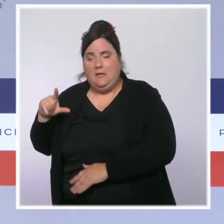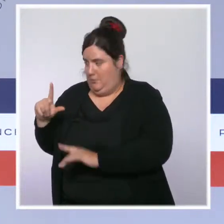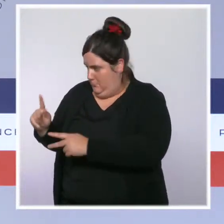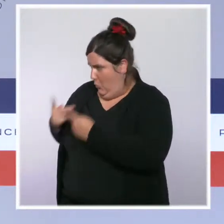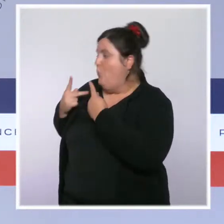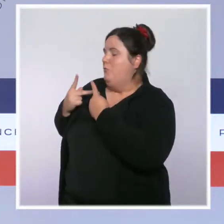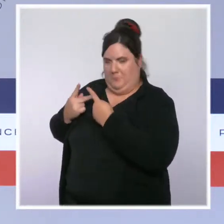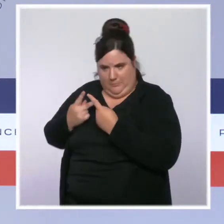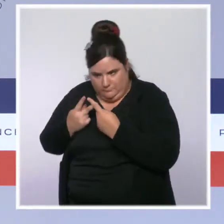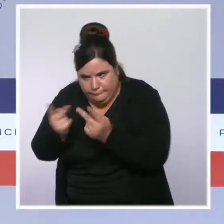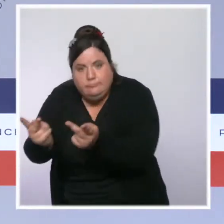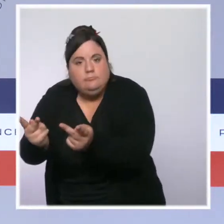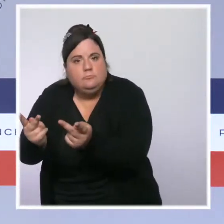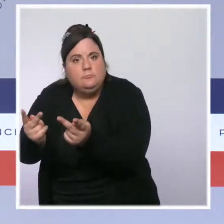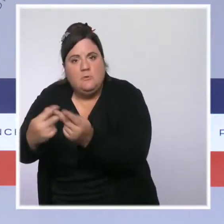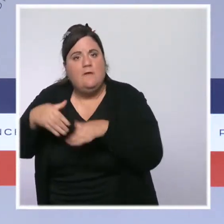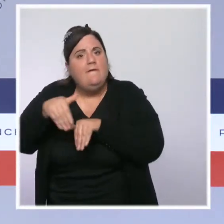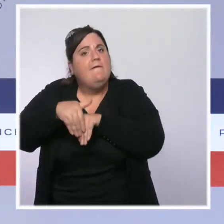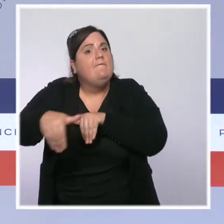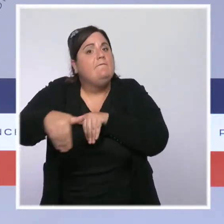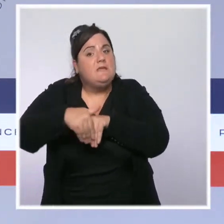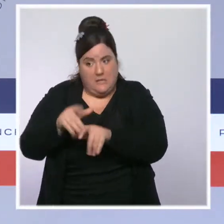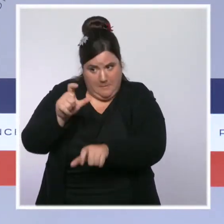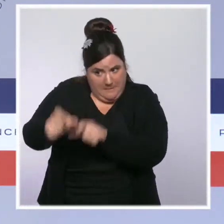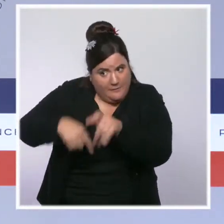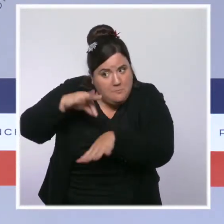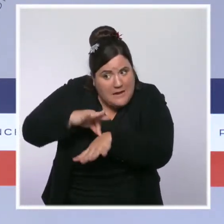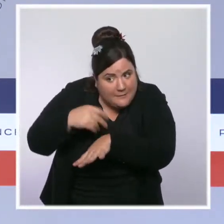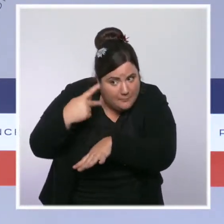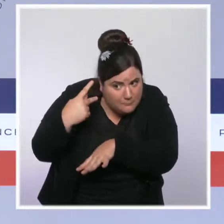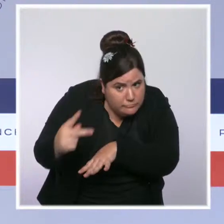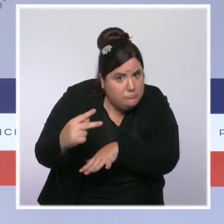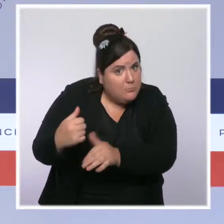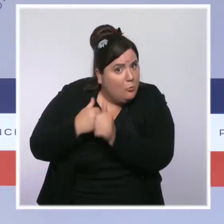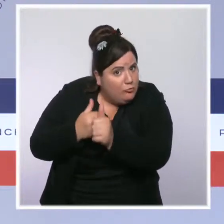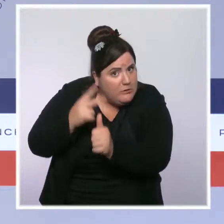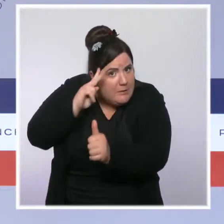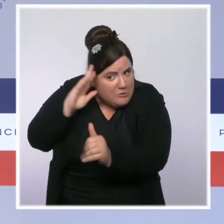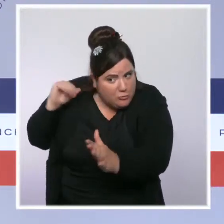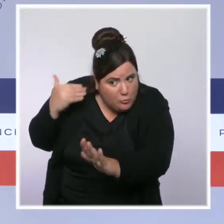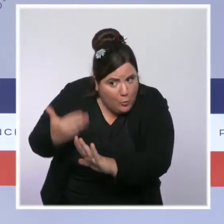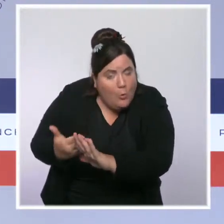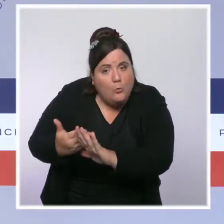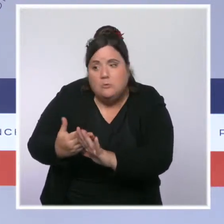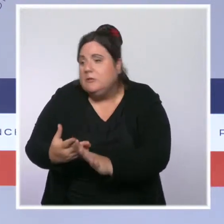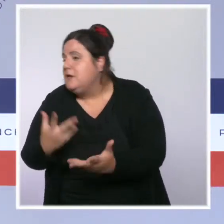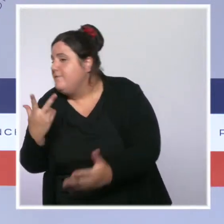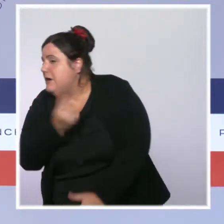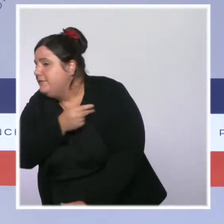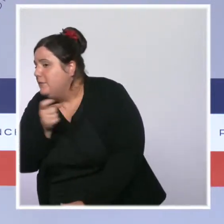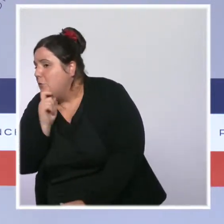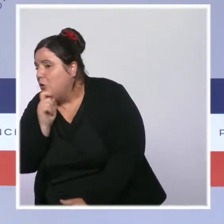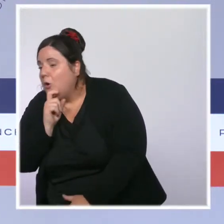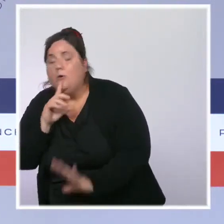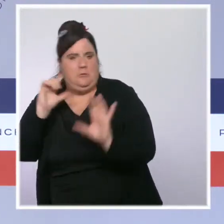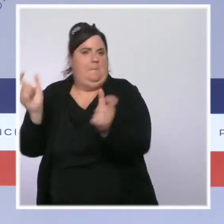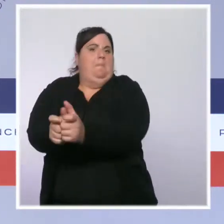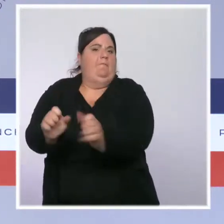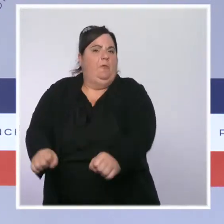d'accéder aux fichiers de leurs patients qui sont vaccinés, et donc d'identifier leurs patients qui ne sont pas vaccinés. Un médecin peut aujourd'hui avoir la liste de ses patients